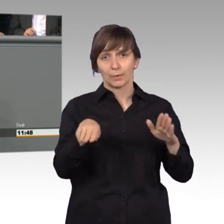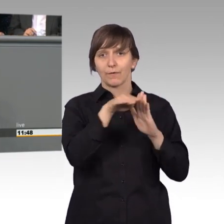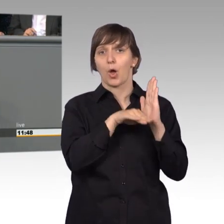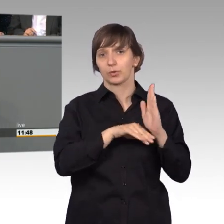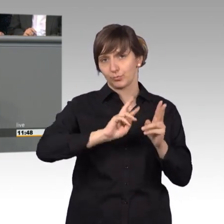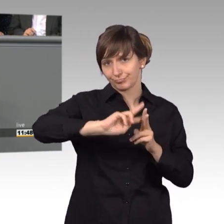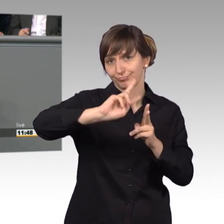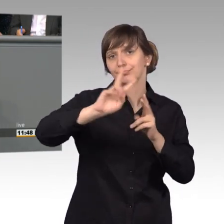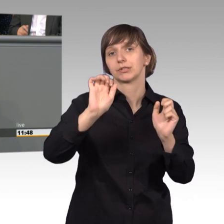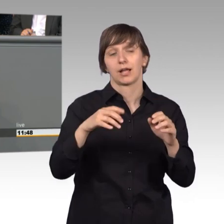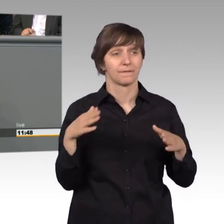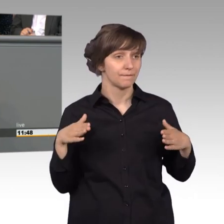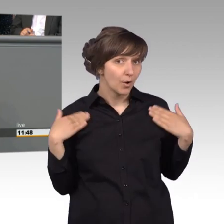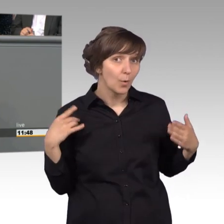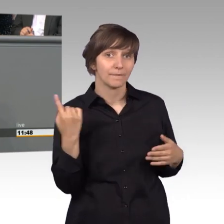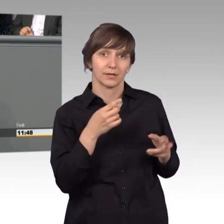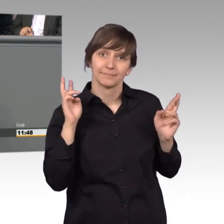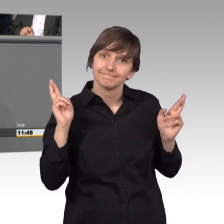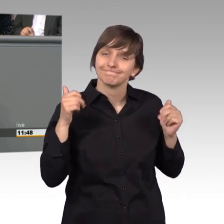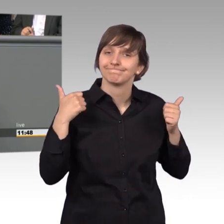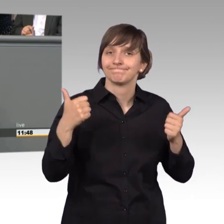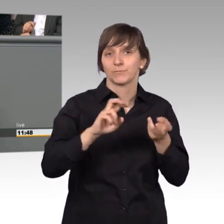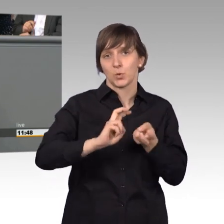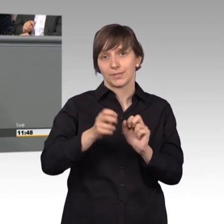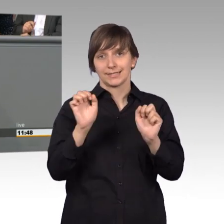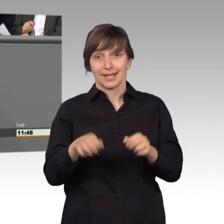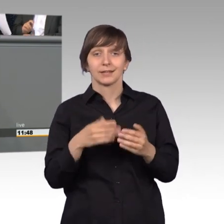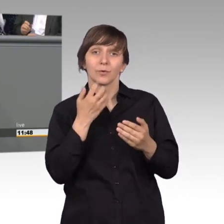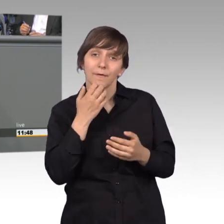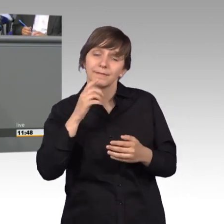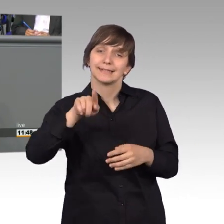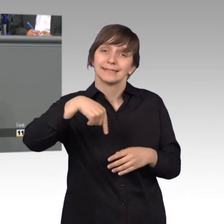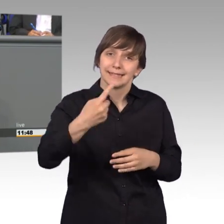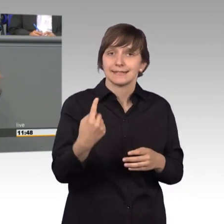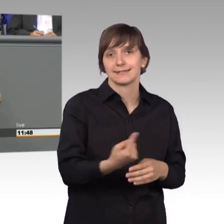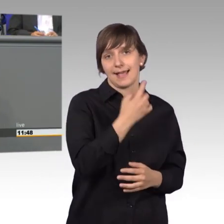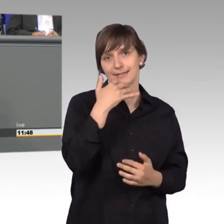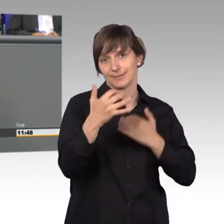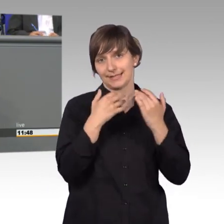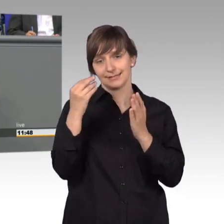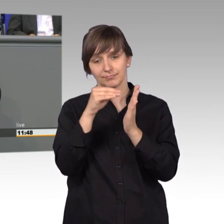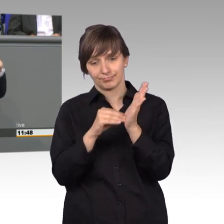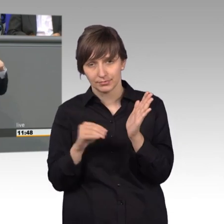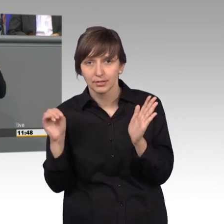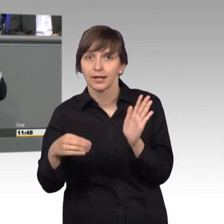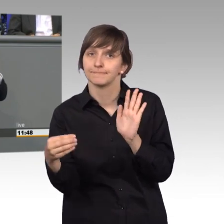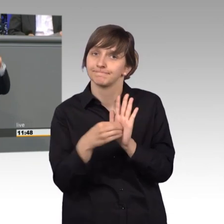Sehr schön, da freuen wir uns drauf und wir hoffen, dass wir im nächsten Jahresbericht davon verkünden, dass wir verkünden können, dass dieser Petition